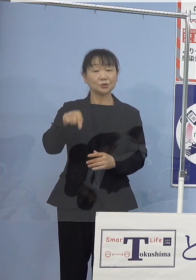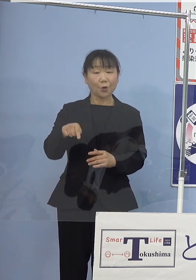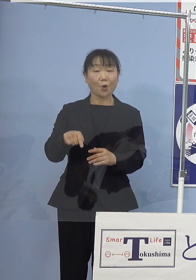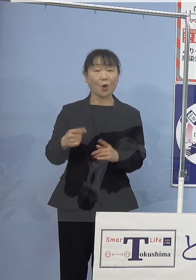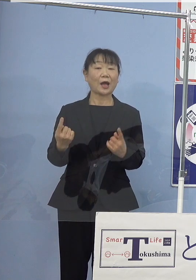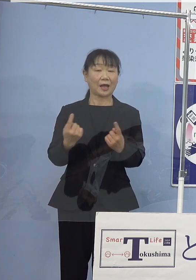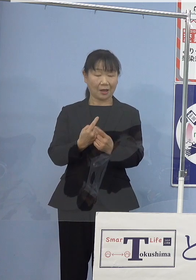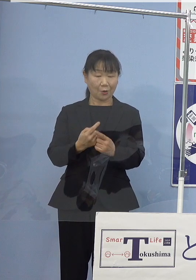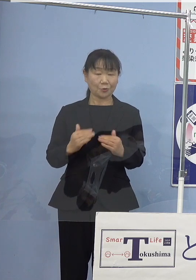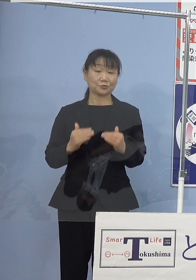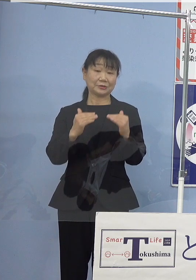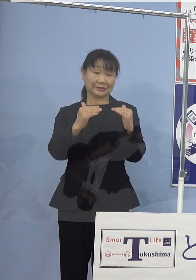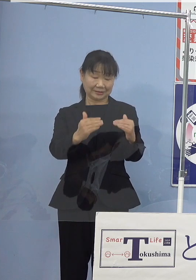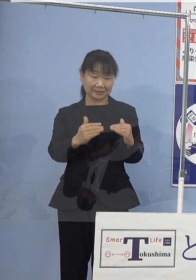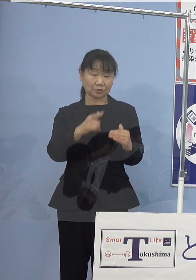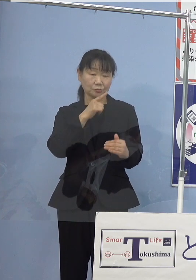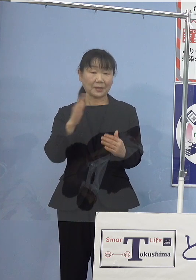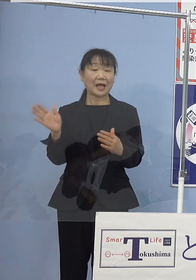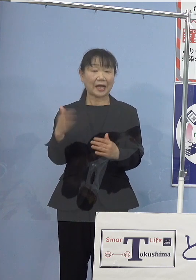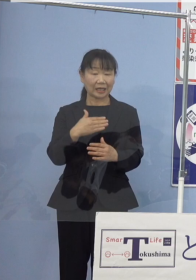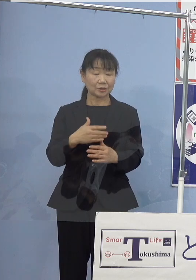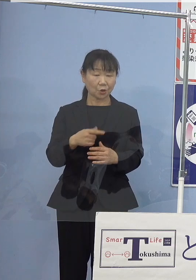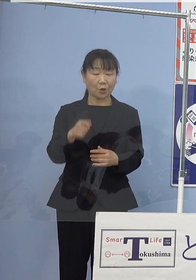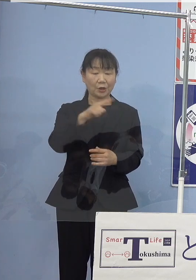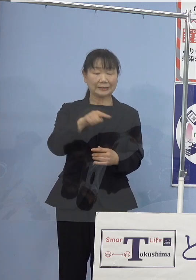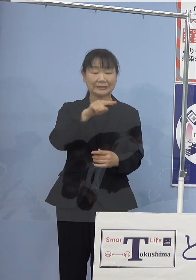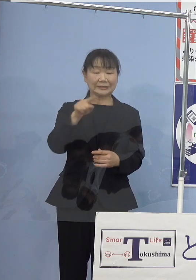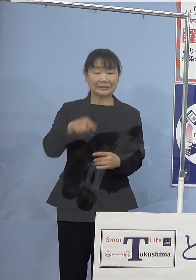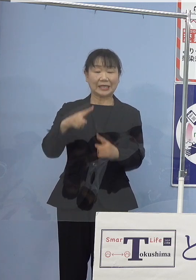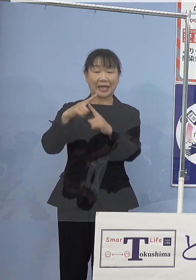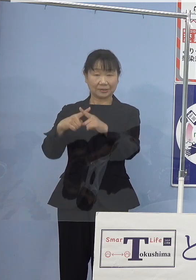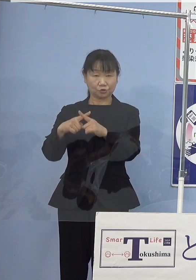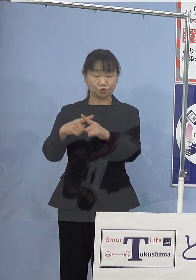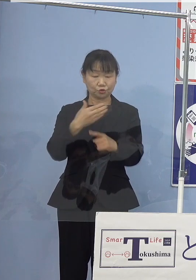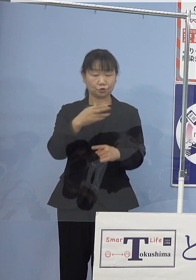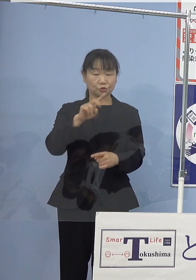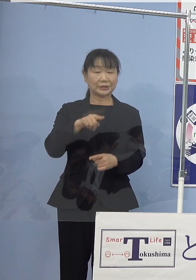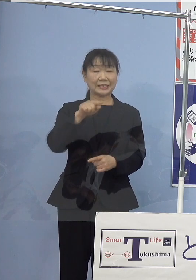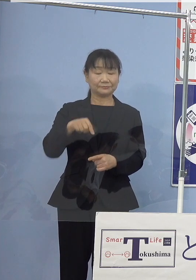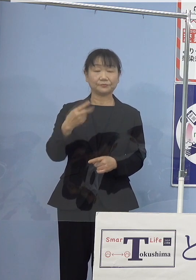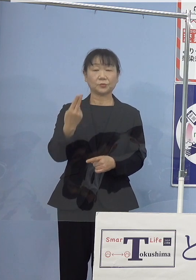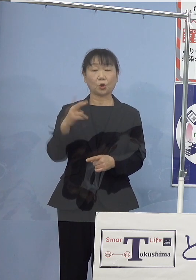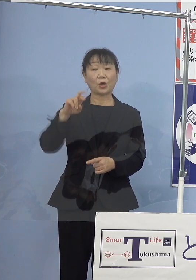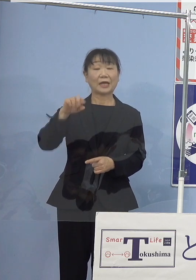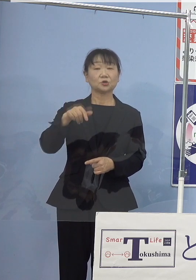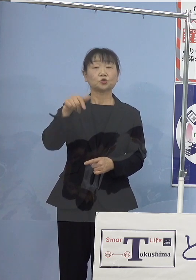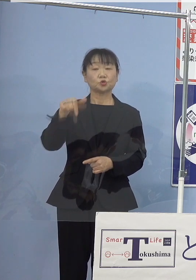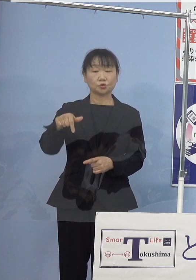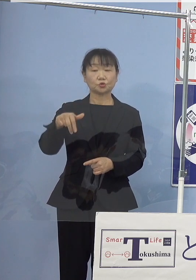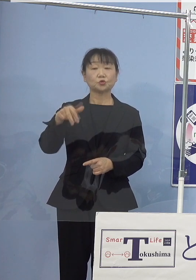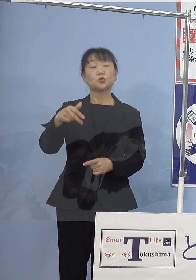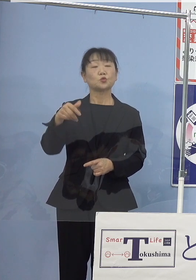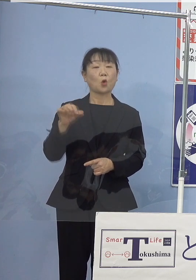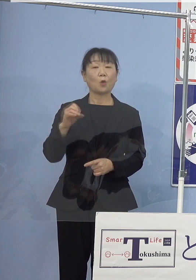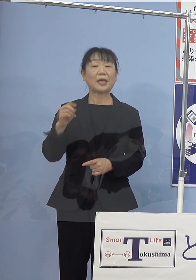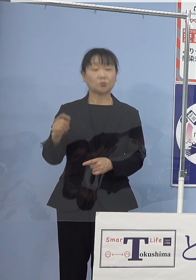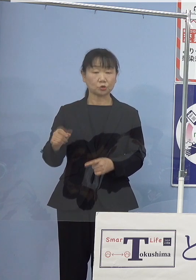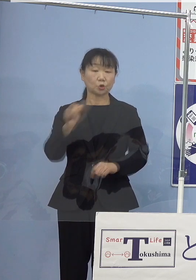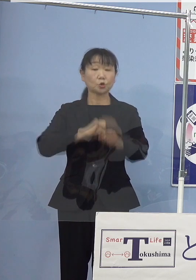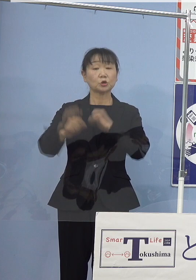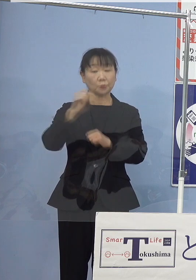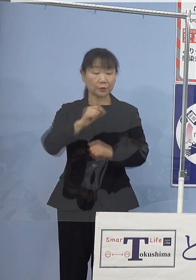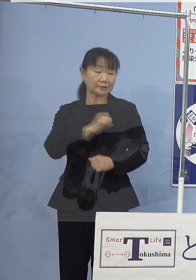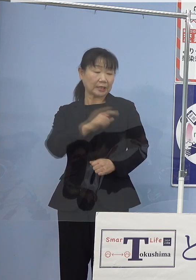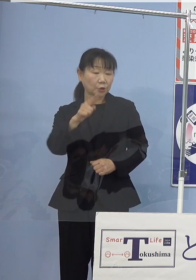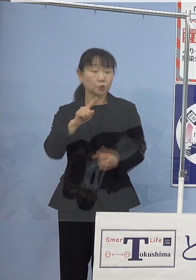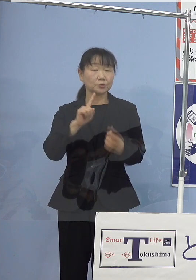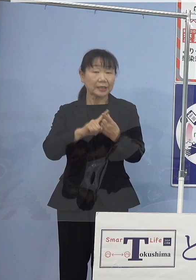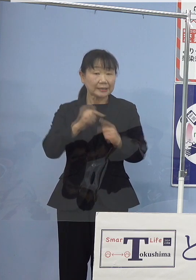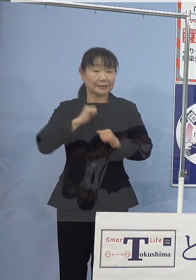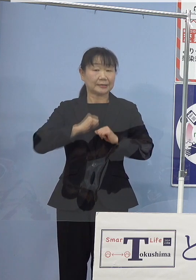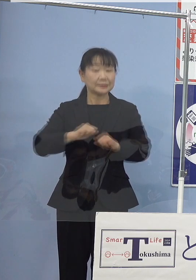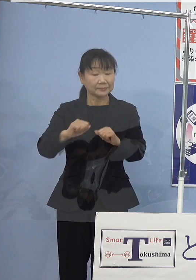徳島からのGX（グリーントランスフォーメーション） 実現に向けた取組みを積極果敢に進めて参ります